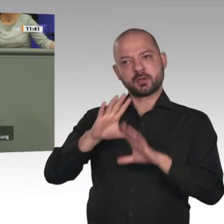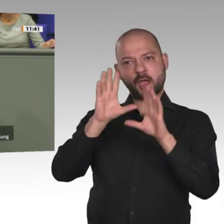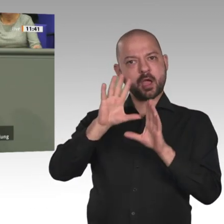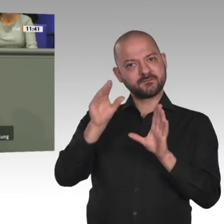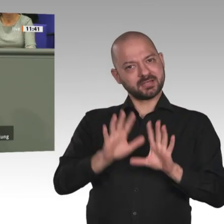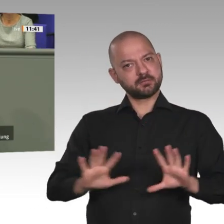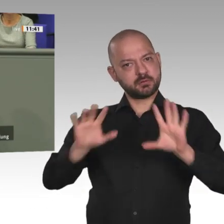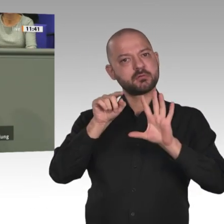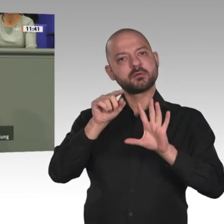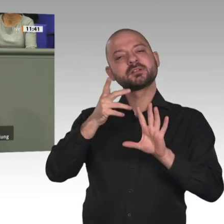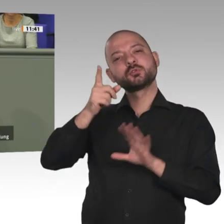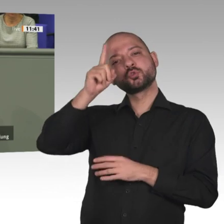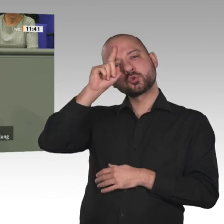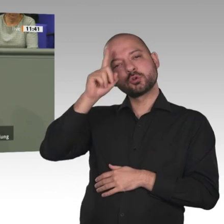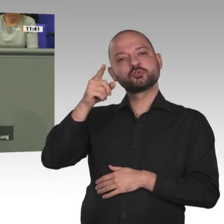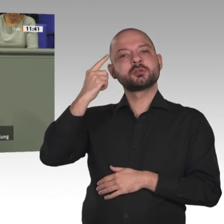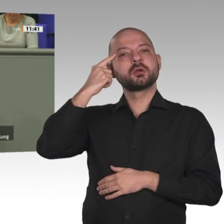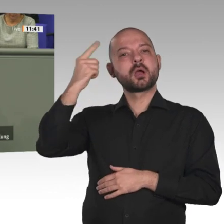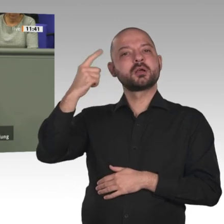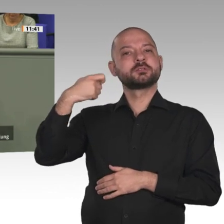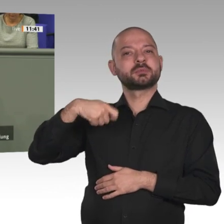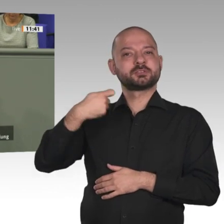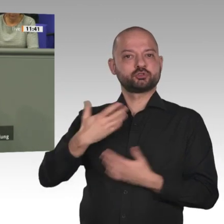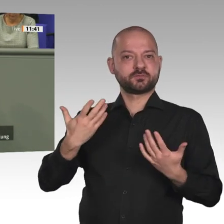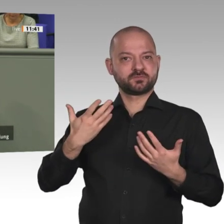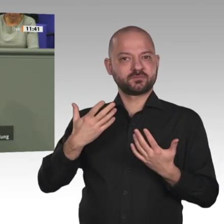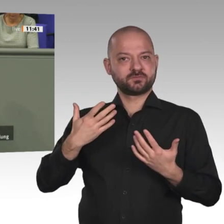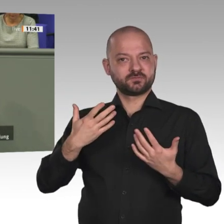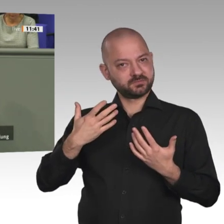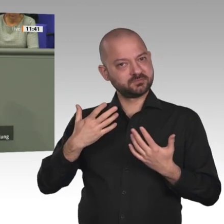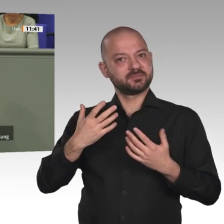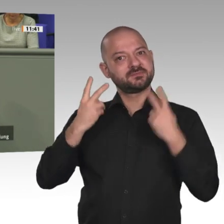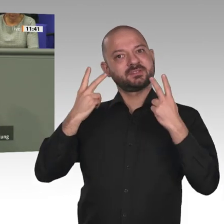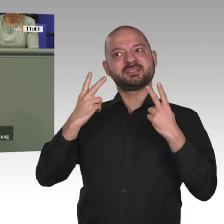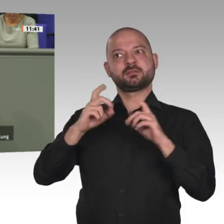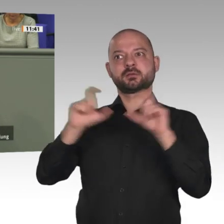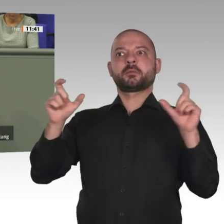der Europäischen Union als Nachfolgeabkommen des Cotonou-Abkommens.